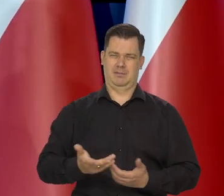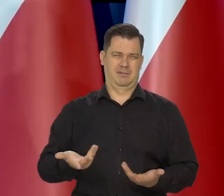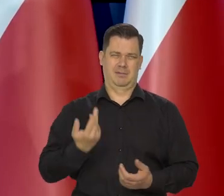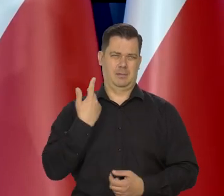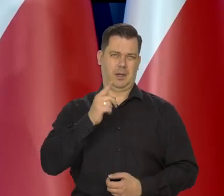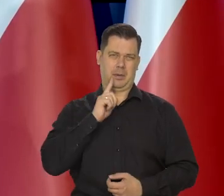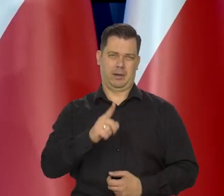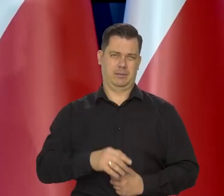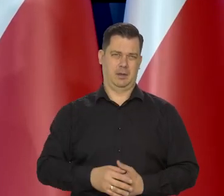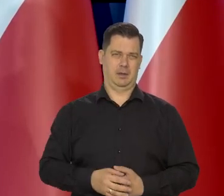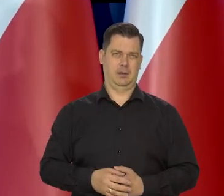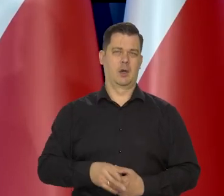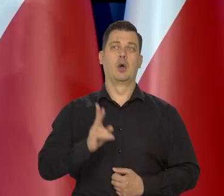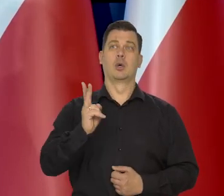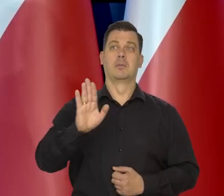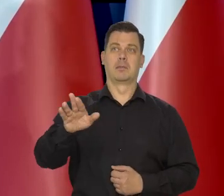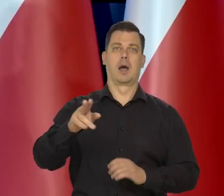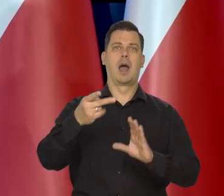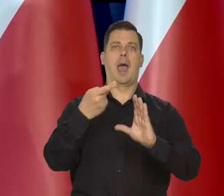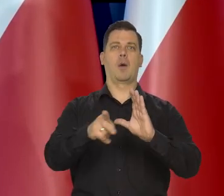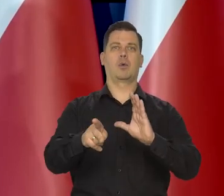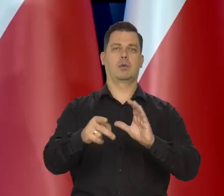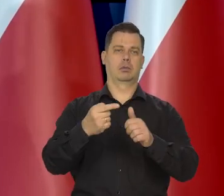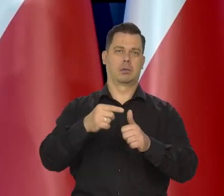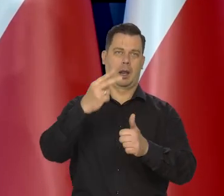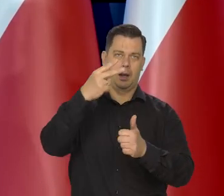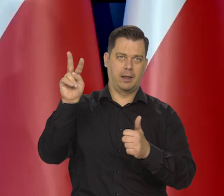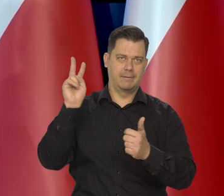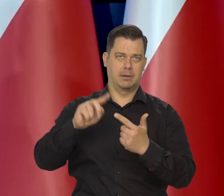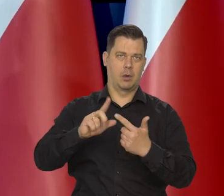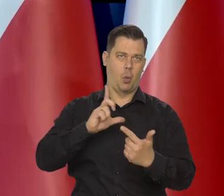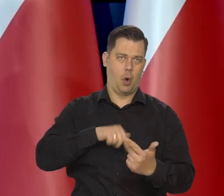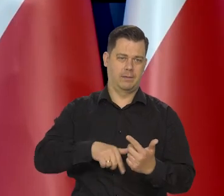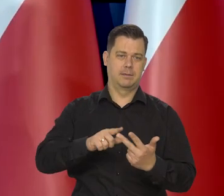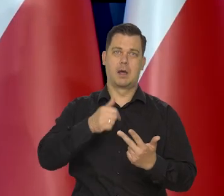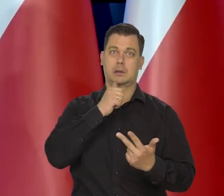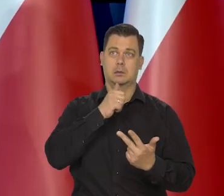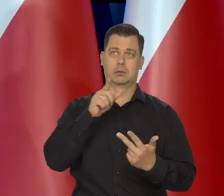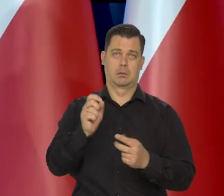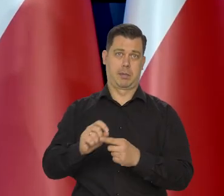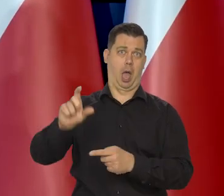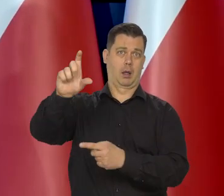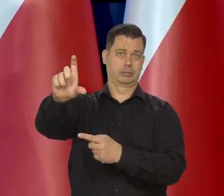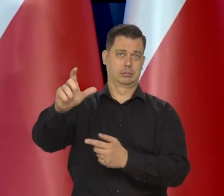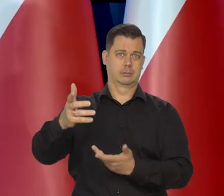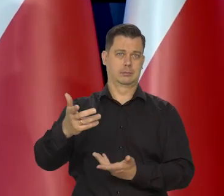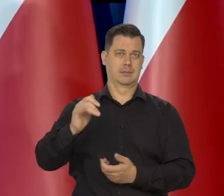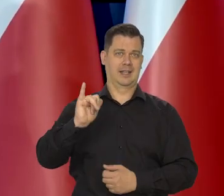No wiedzą państwo, że w krajach bałtyckich posiadających euro na przykład inflacja jest o wiele wyższa, to w ogóle nie jest ta droga.